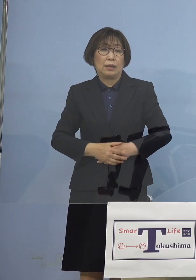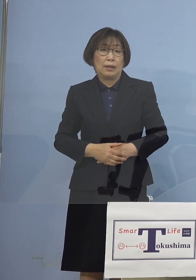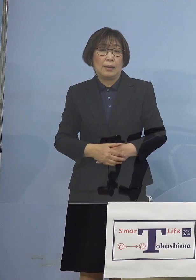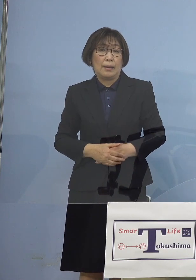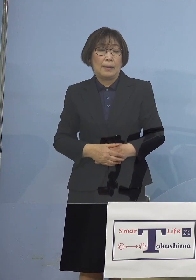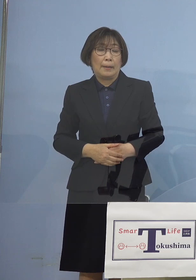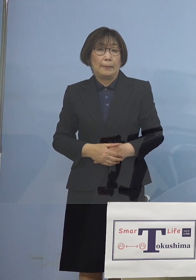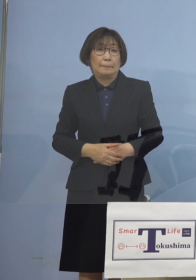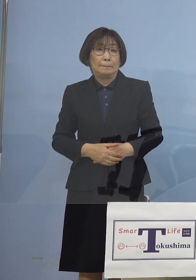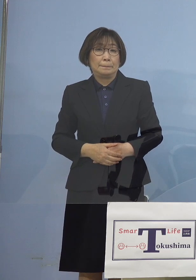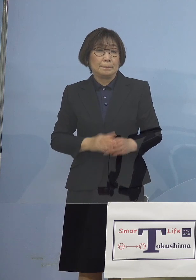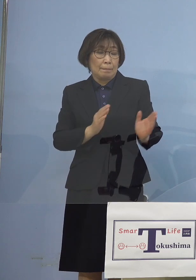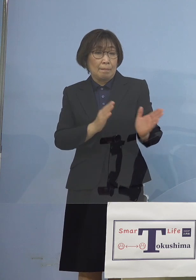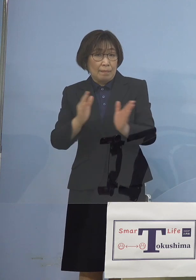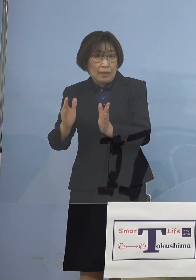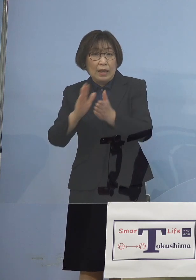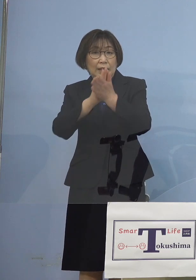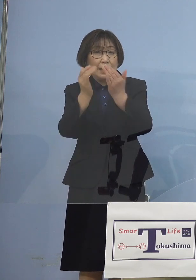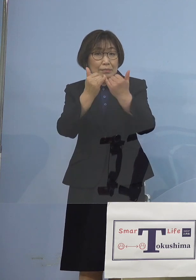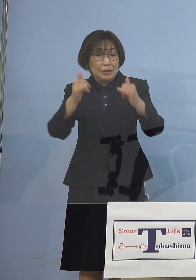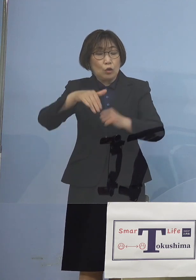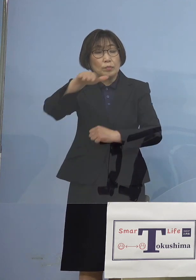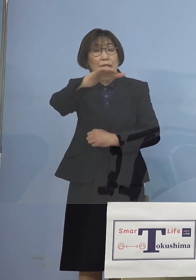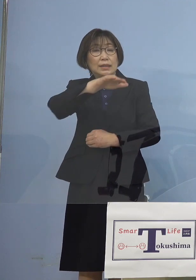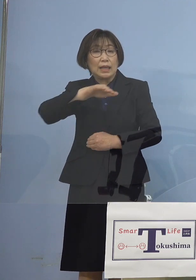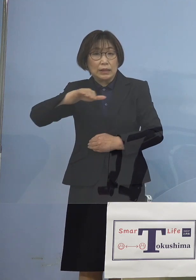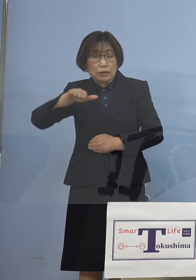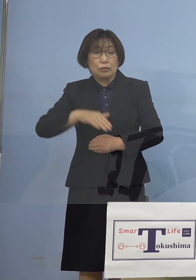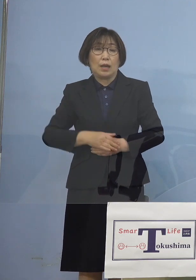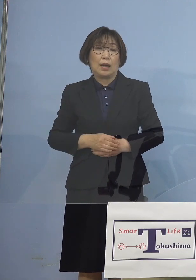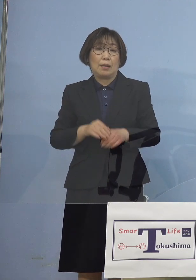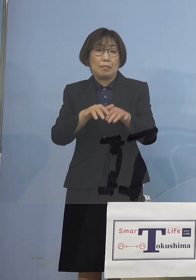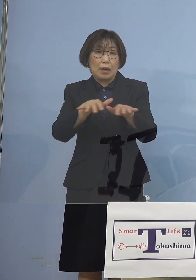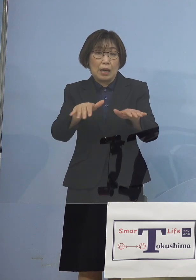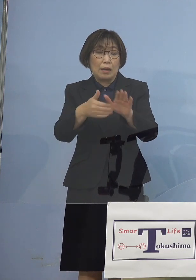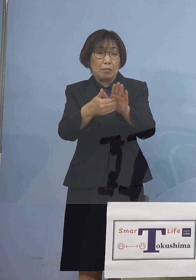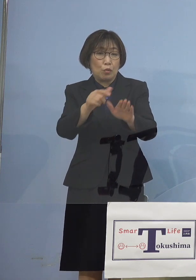ということでまずは 県民の皆様方には「まん延防止等重点措置」